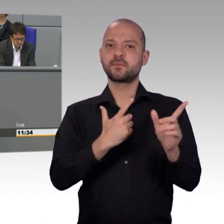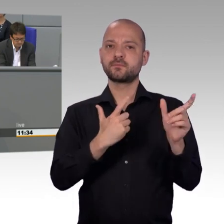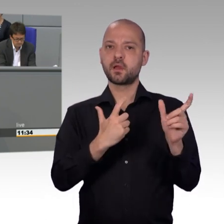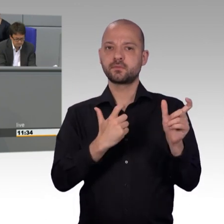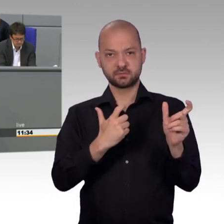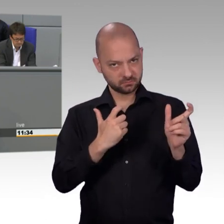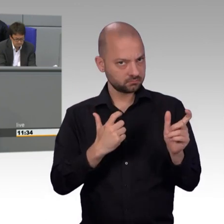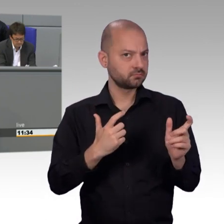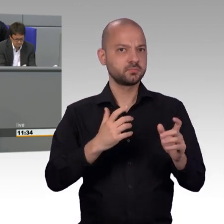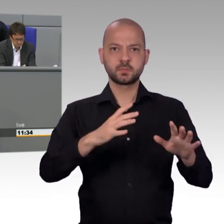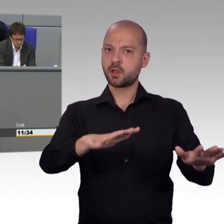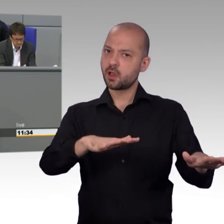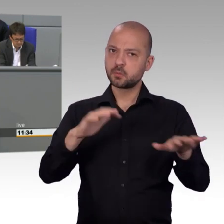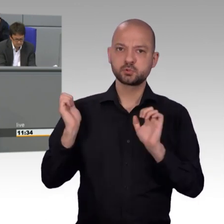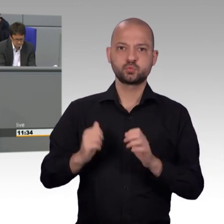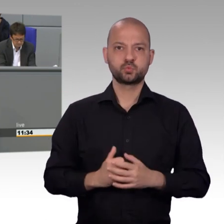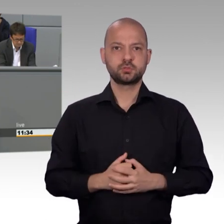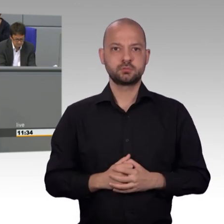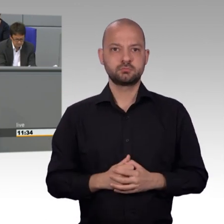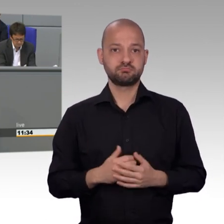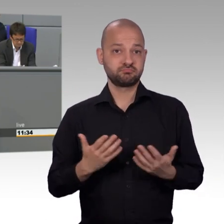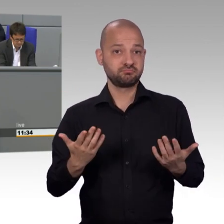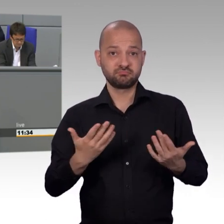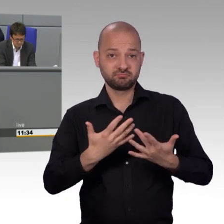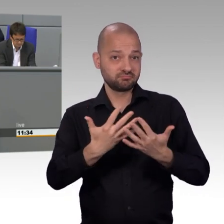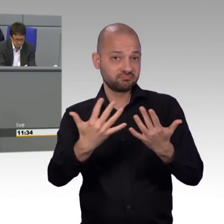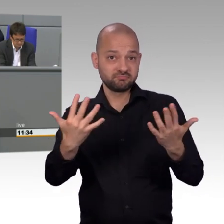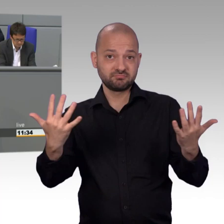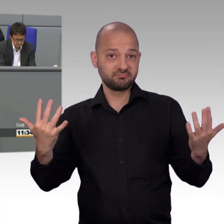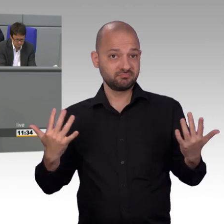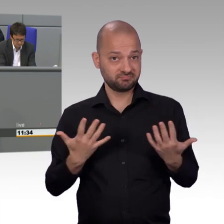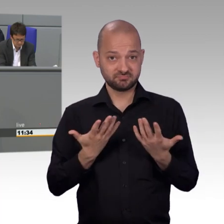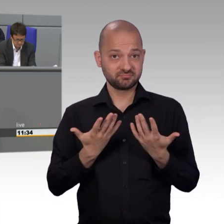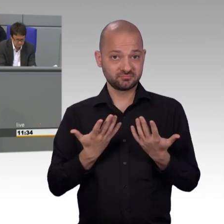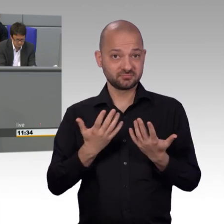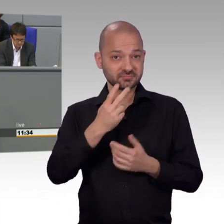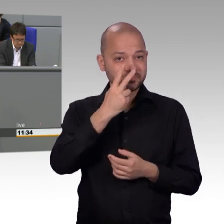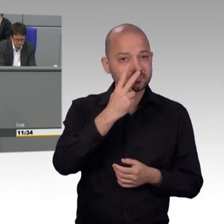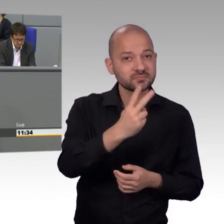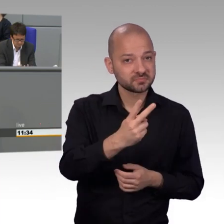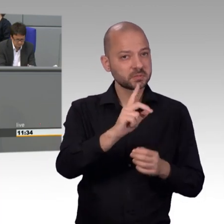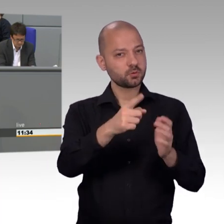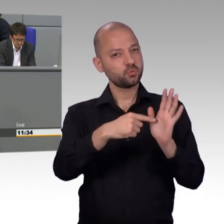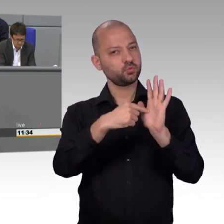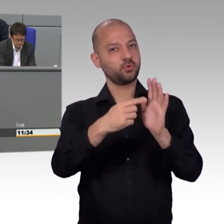Bei 16 Mitarbeitern, die Dank Merkel, Altmaier und Seehofer chronisch überlastet sind, war das mittlerweile erfolgreich.